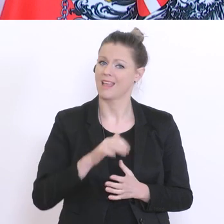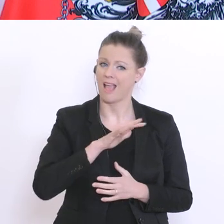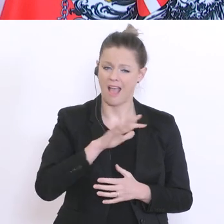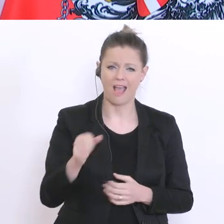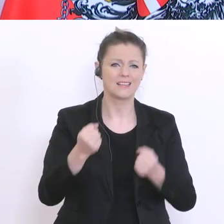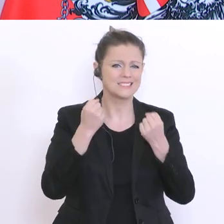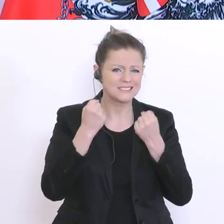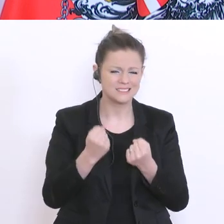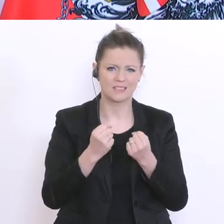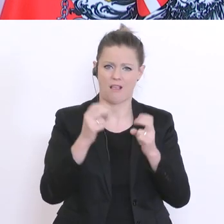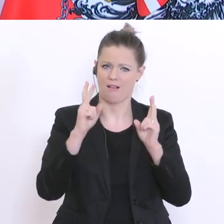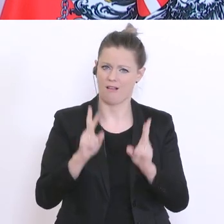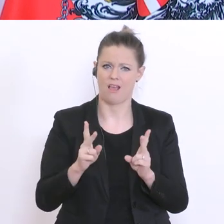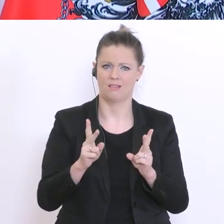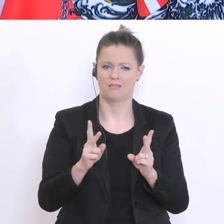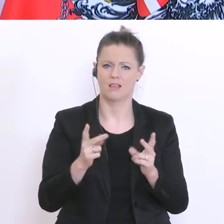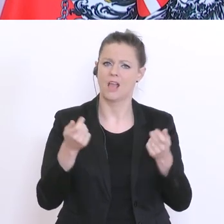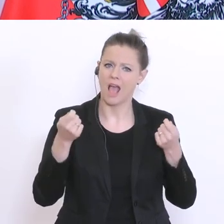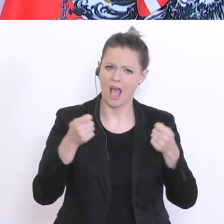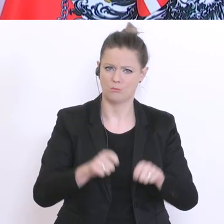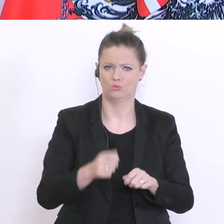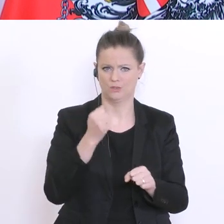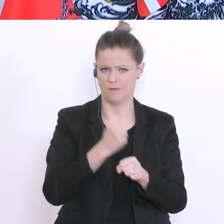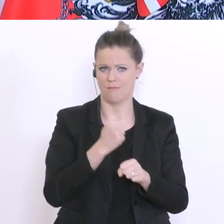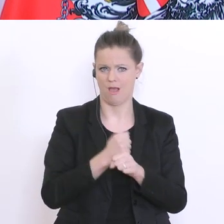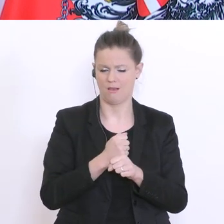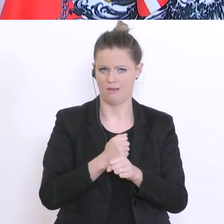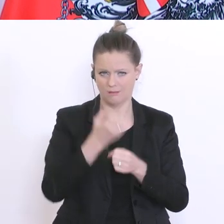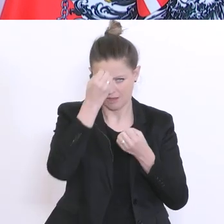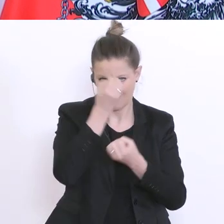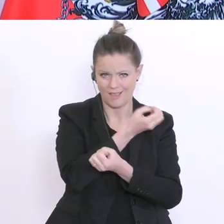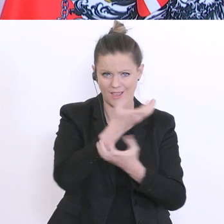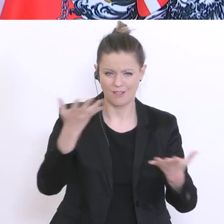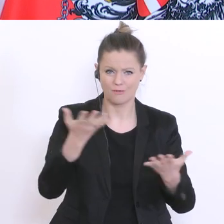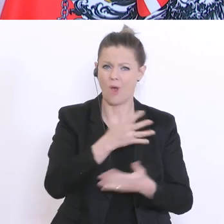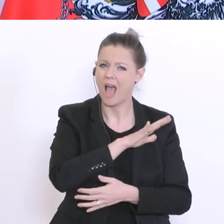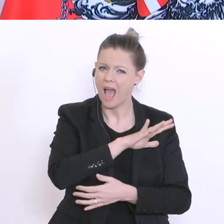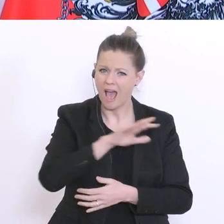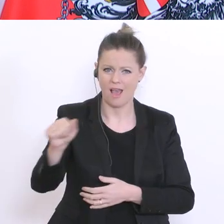meine Botschaft auch an Schüler und Schülerinnen. Wir werden dabei für faire Bedingungen sorgen